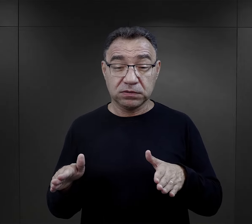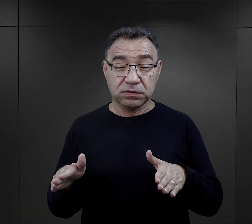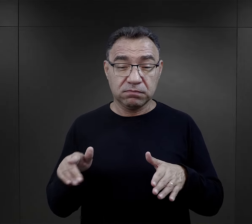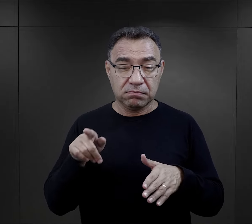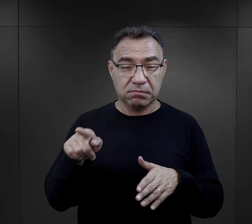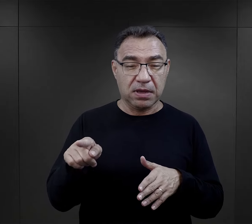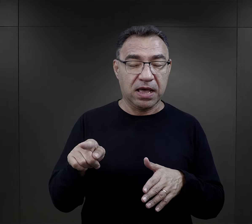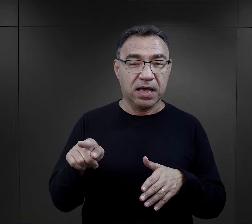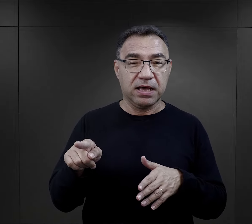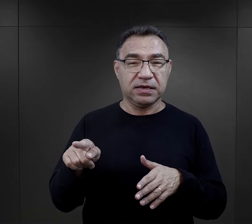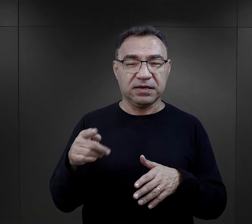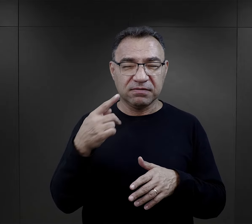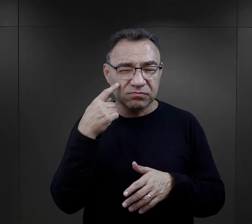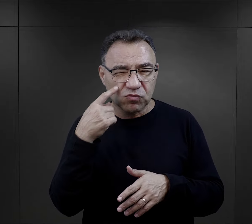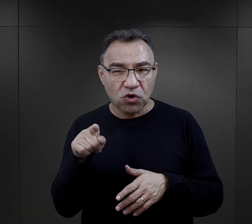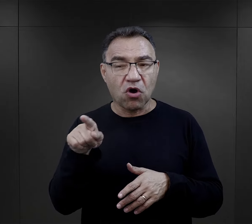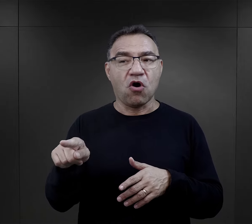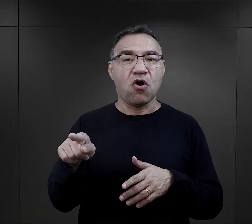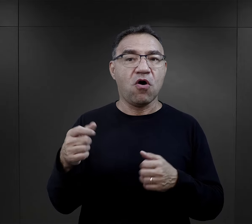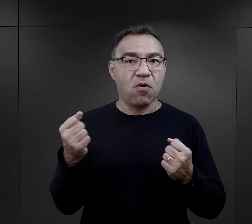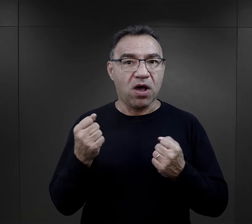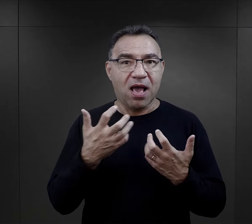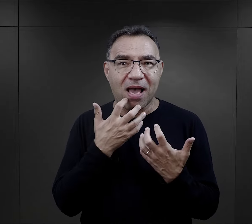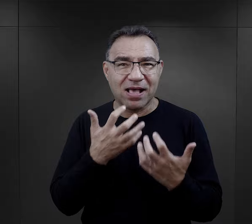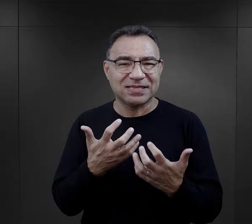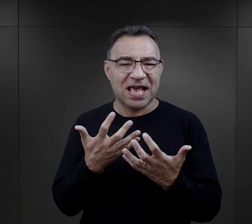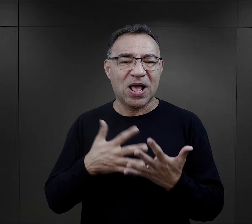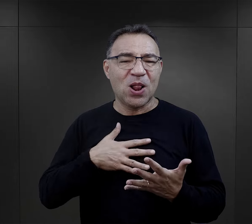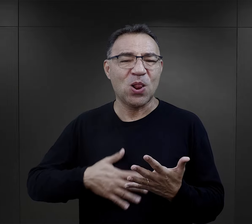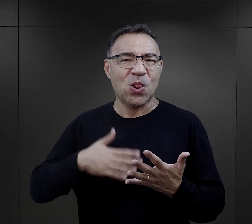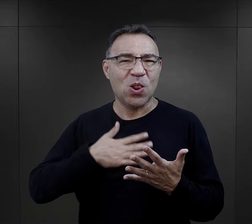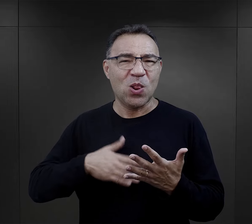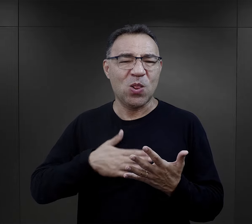też ze szczególnym zwróceniem na ich skłonności sadystyczne,